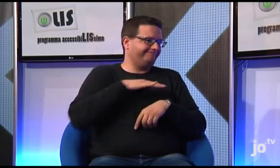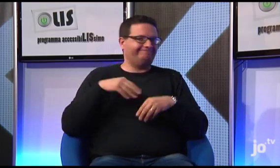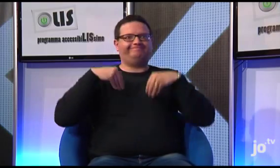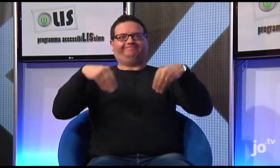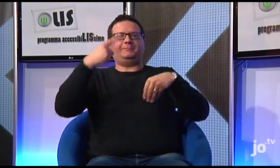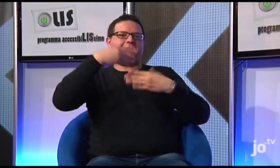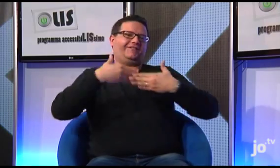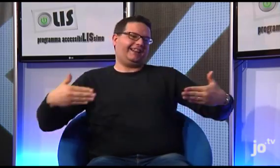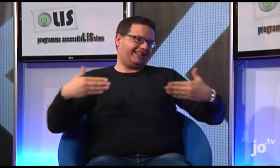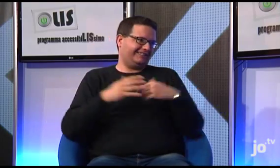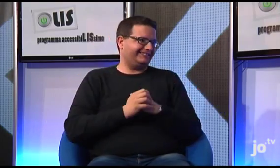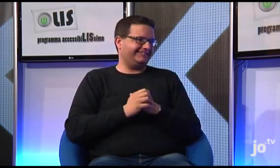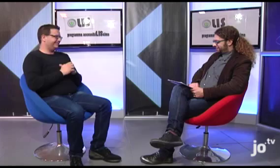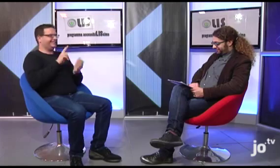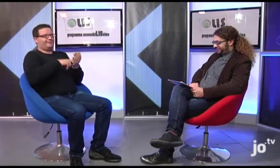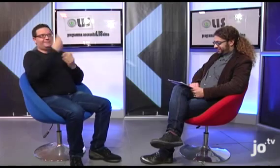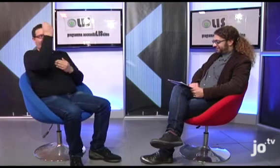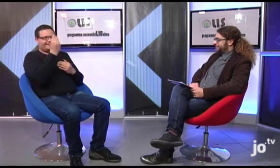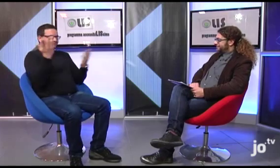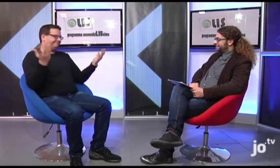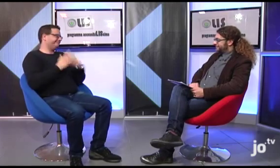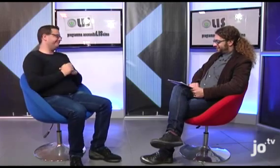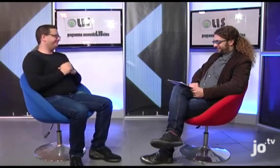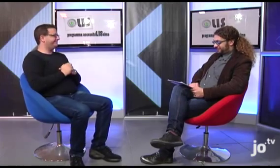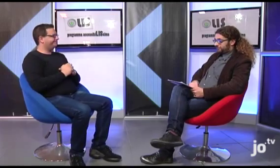e usufruiranno di un servizio di interpretariato.